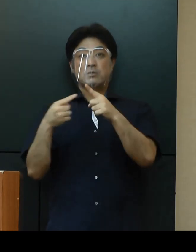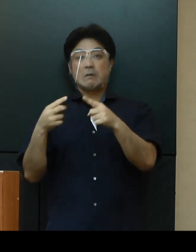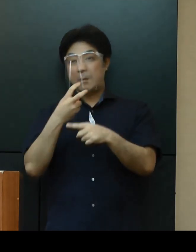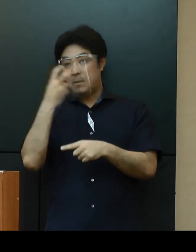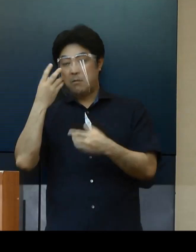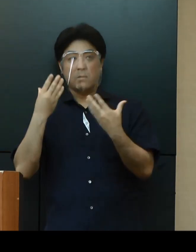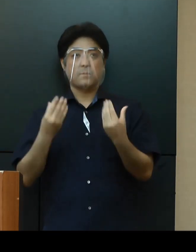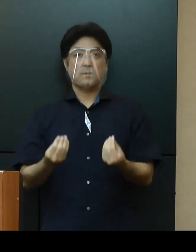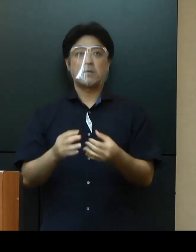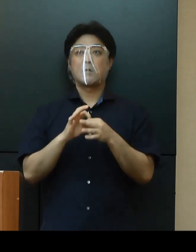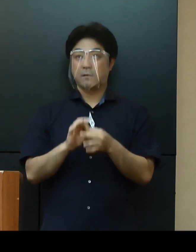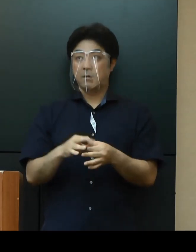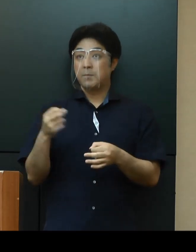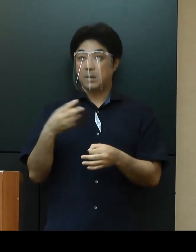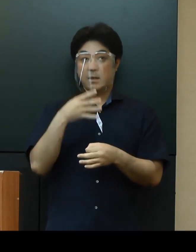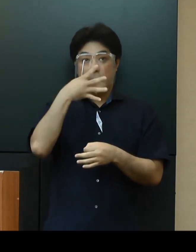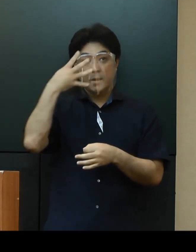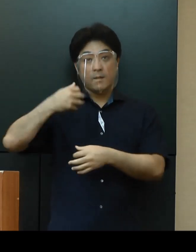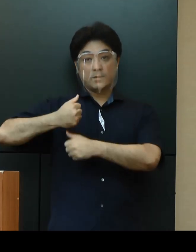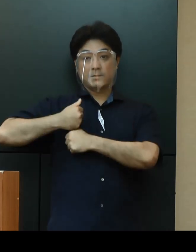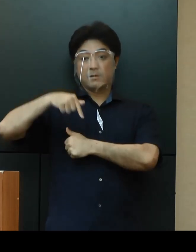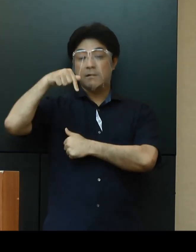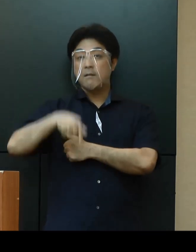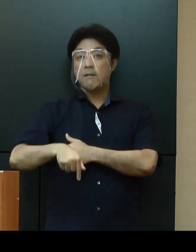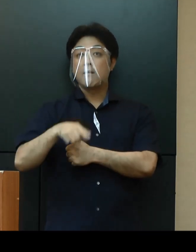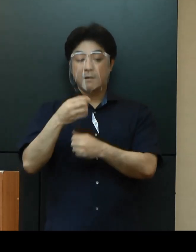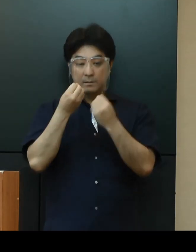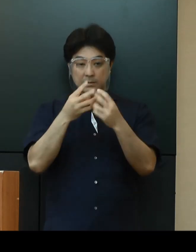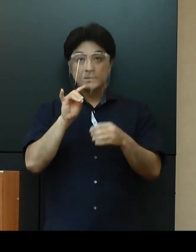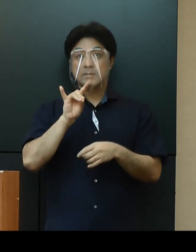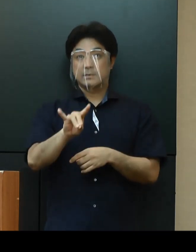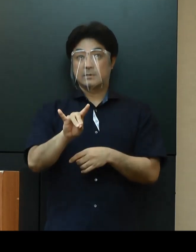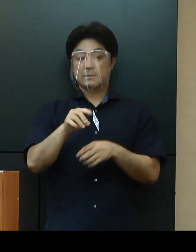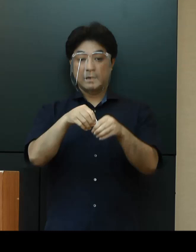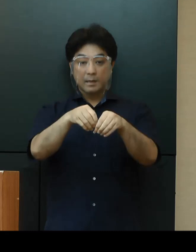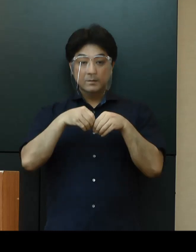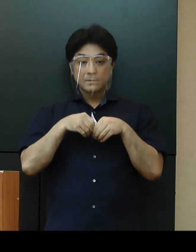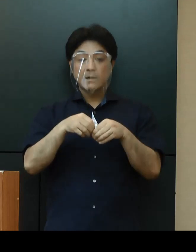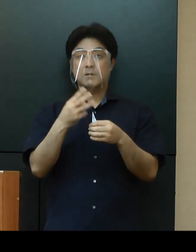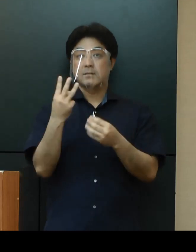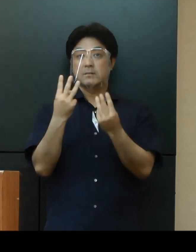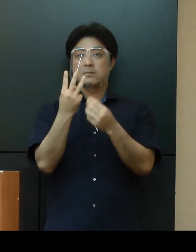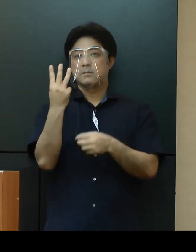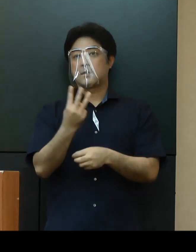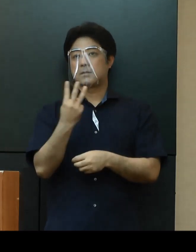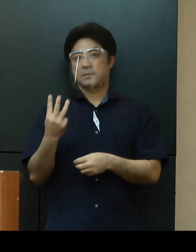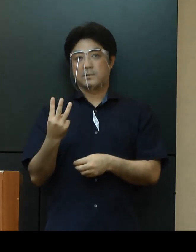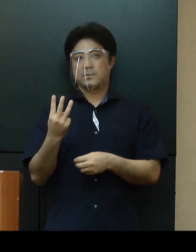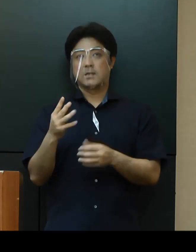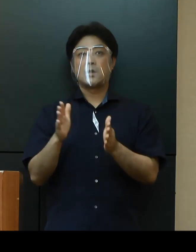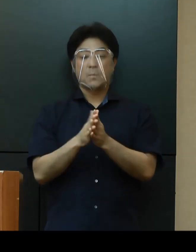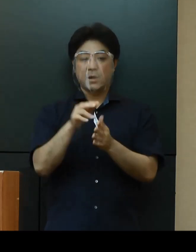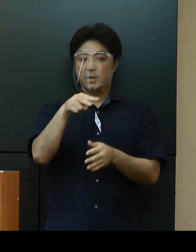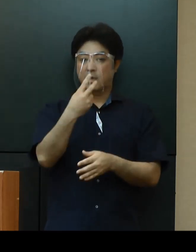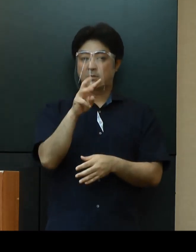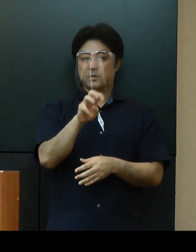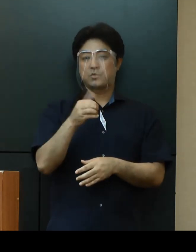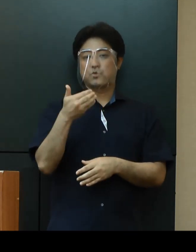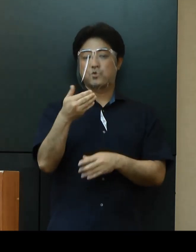また、米軍基地内の新規感染者数は本日３名で計239名となっております